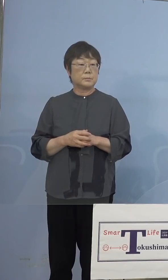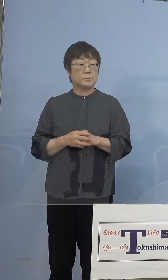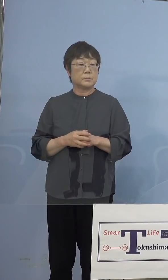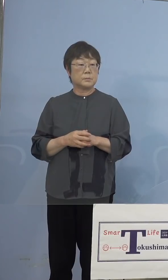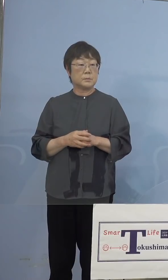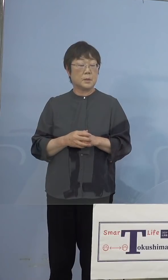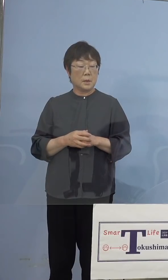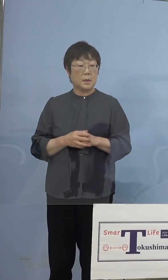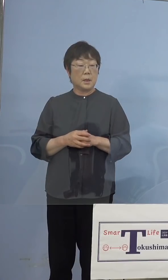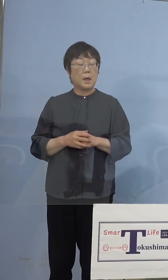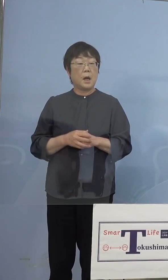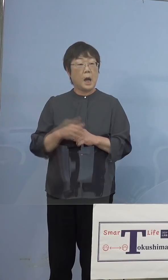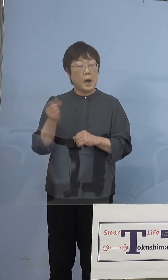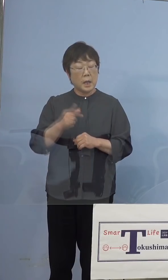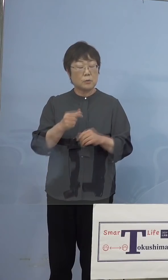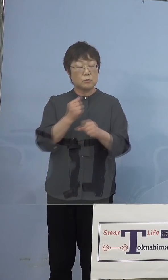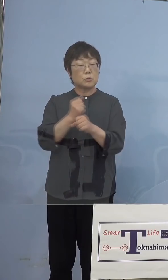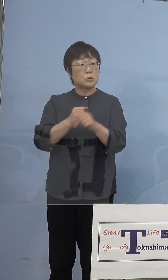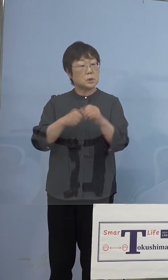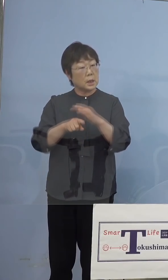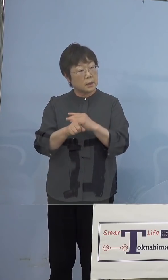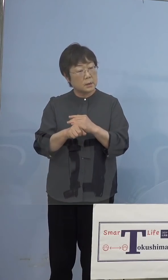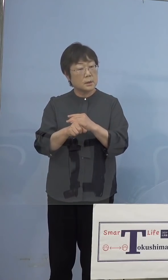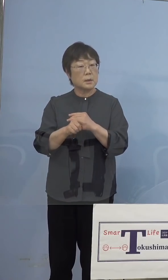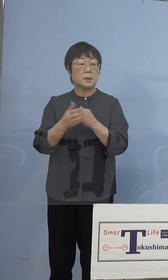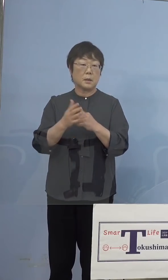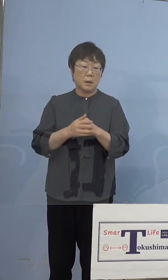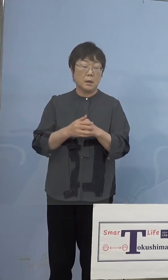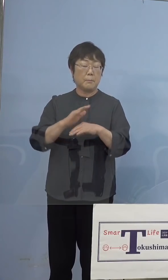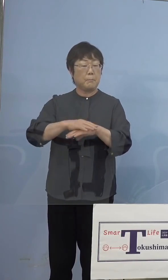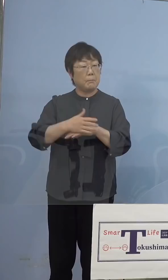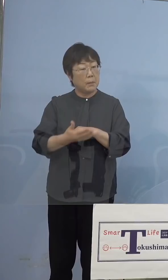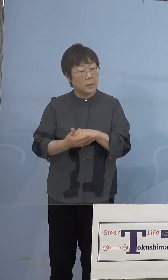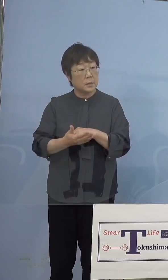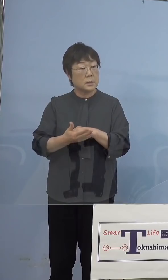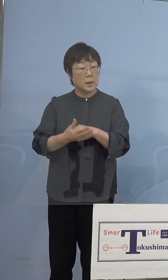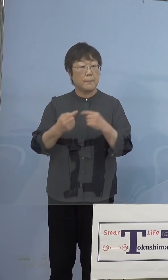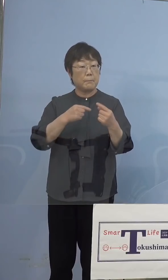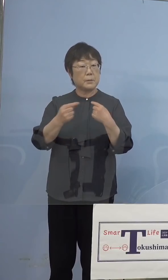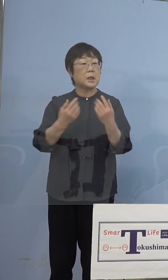なったのか、あるいは何らかの 手違いでそうなったのか、これは